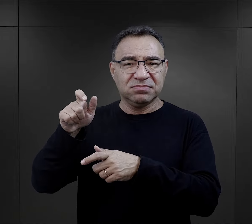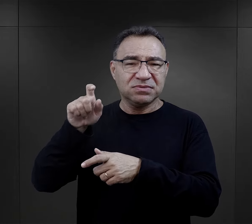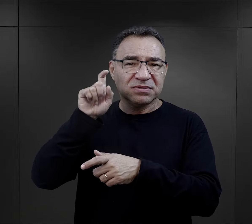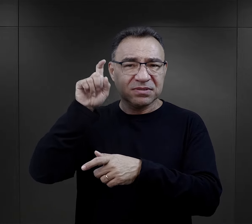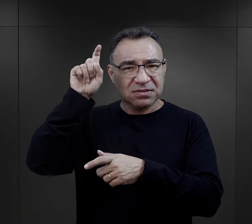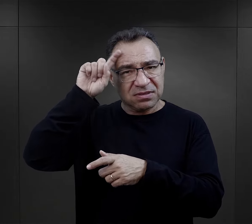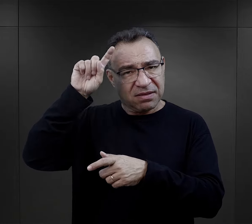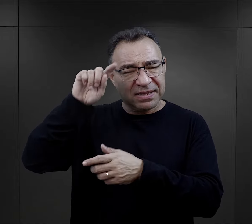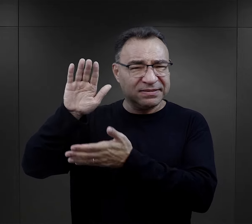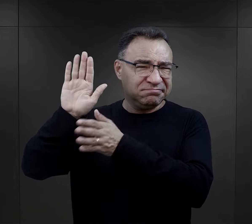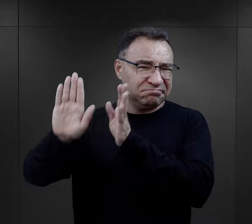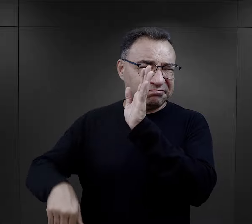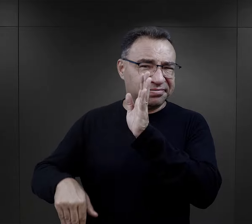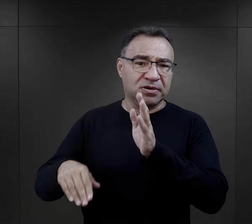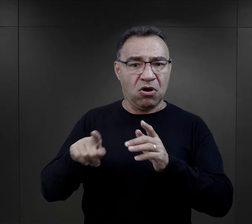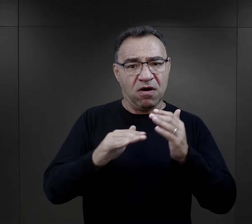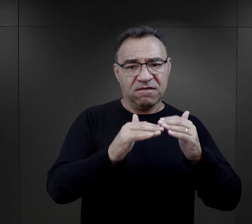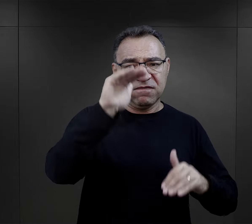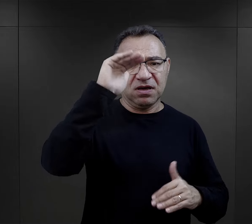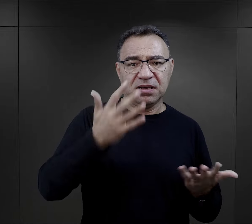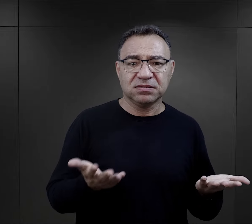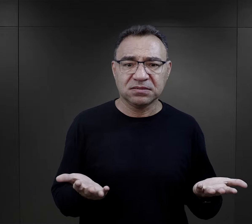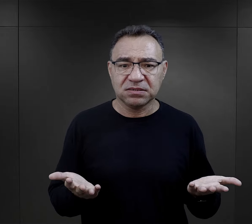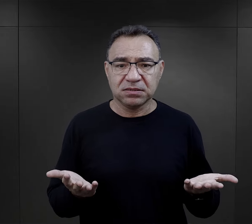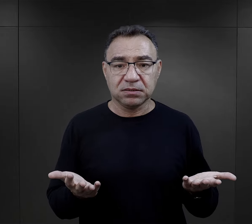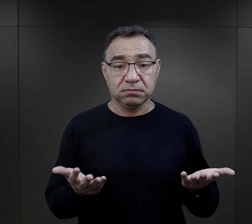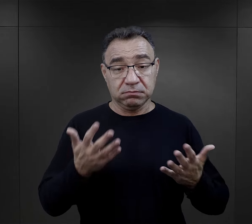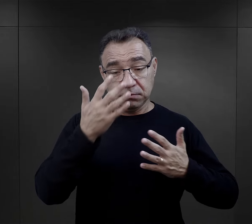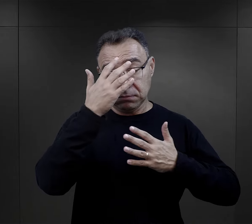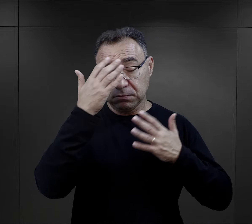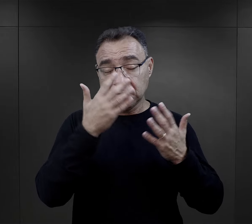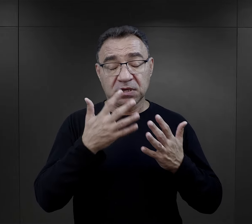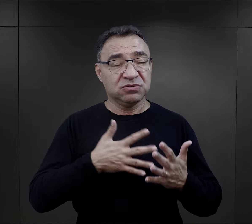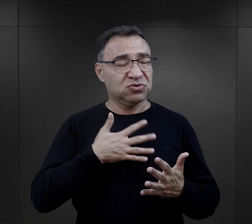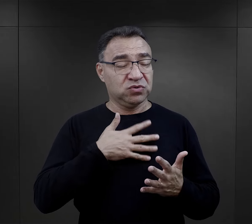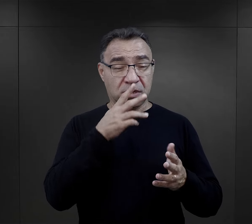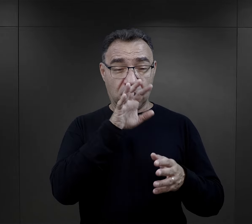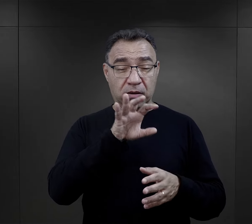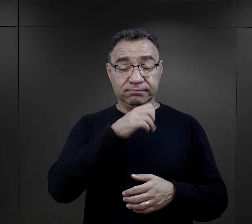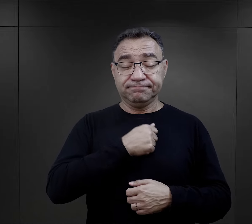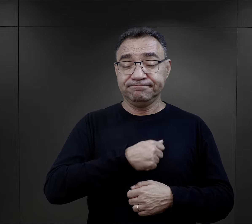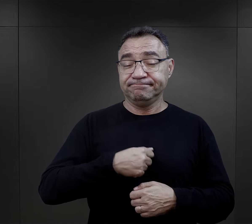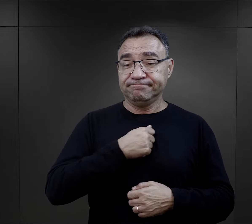i to dla wielu było rzeczą niebywale przygnębiającą.